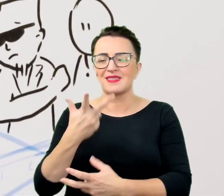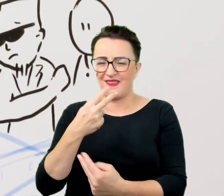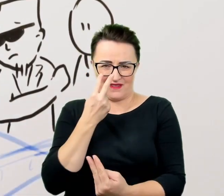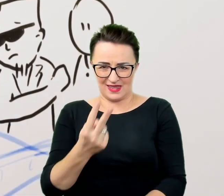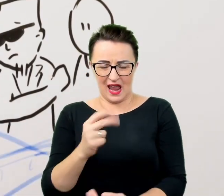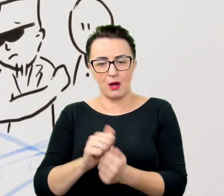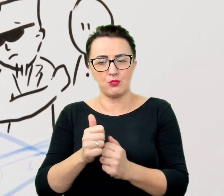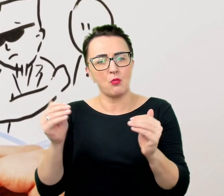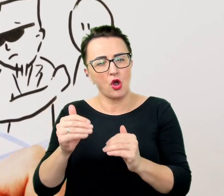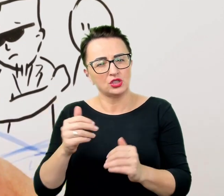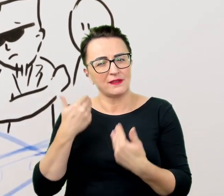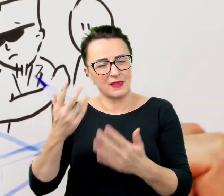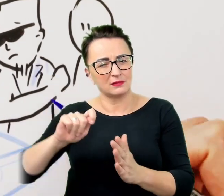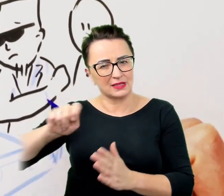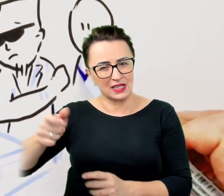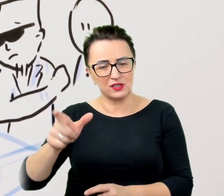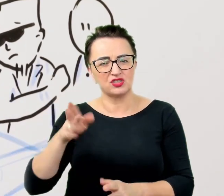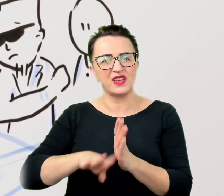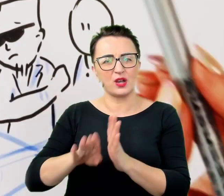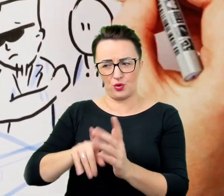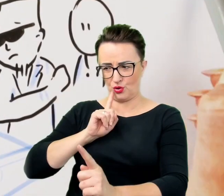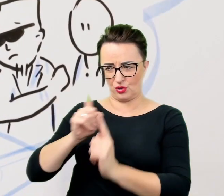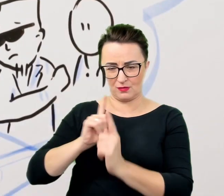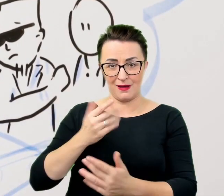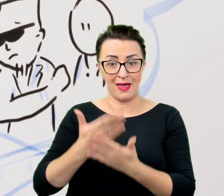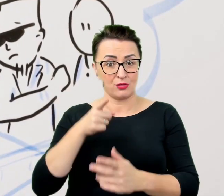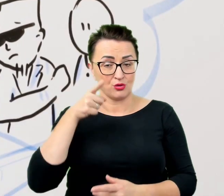Z tego powodu warto przyswoić sobie pewną regułę ułatwiającą kontakt;